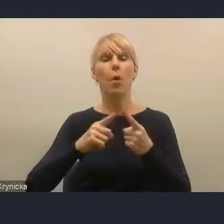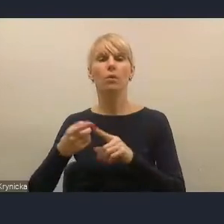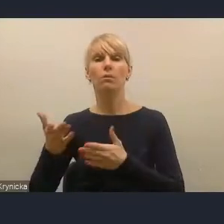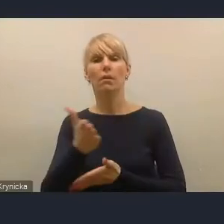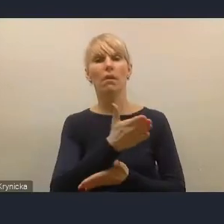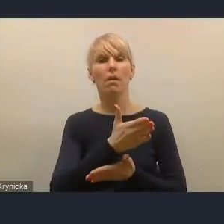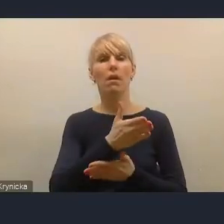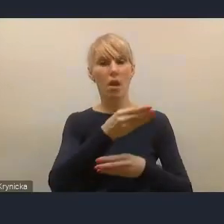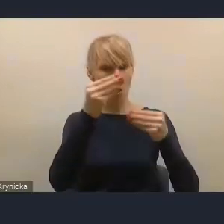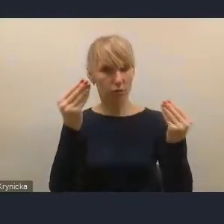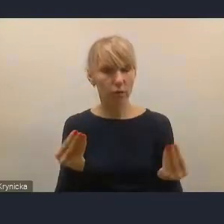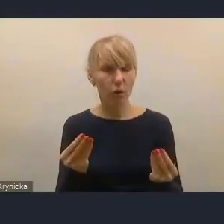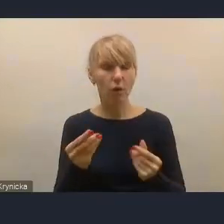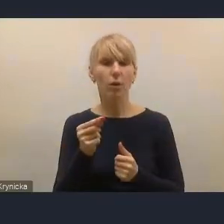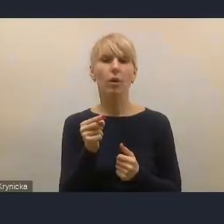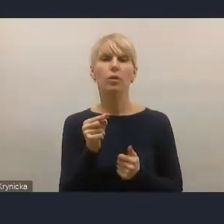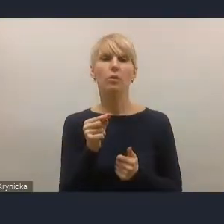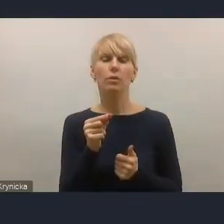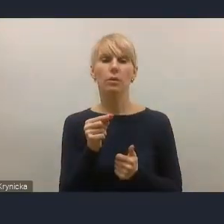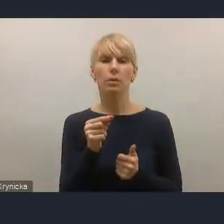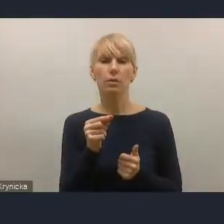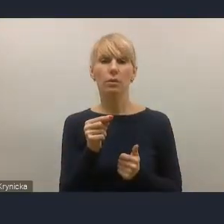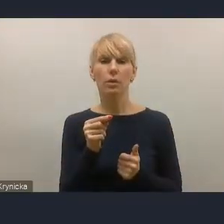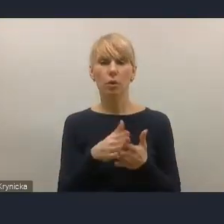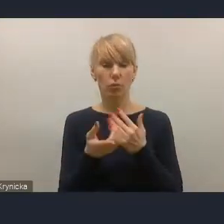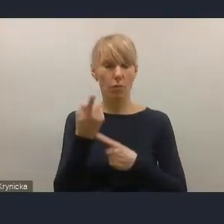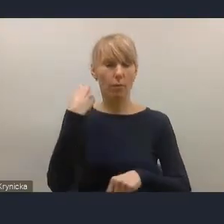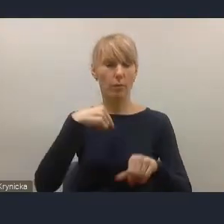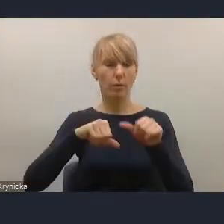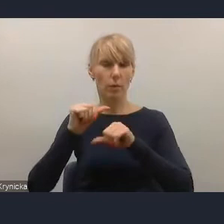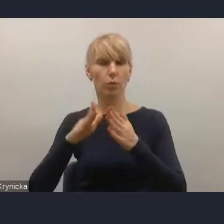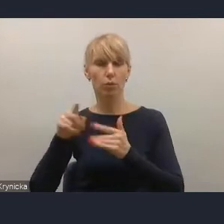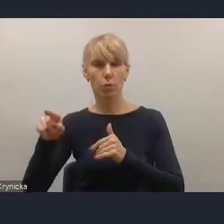która to nowelizacja nastąpiła w ubiegłym roku przy naszym bardzo silnym wsparciu.